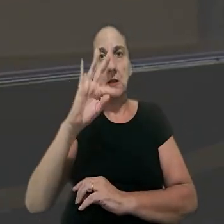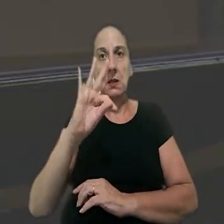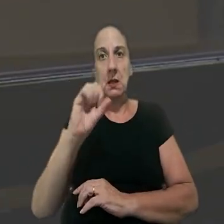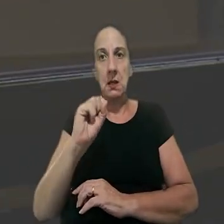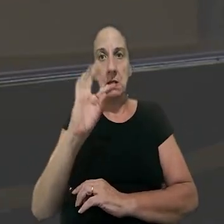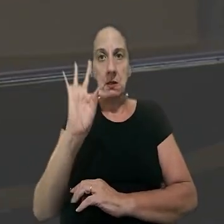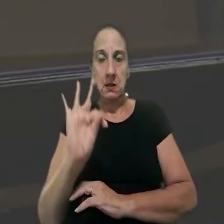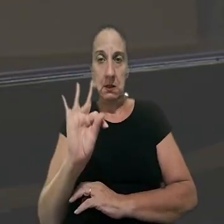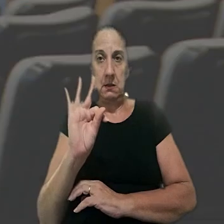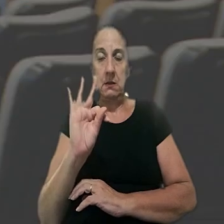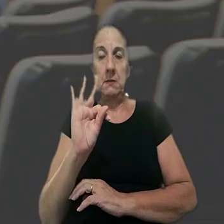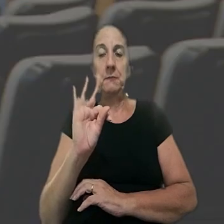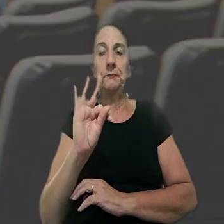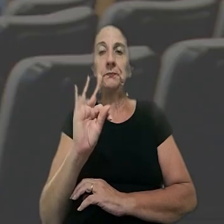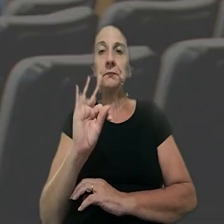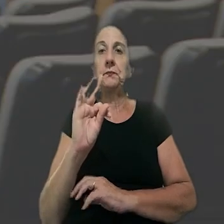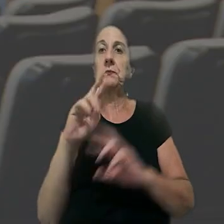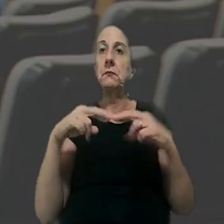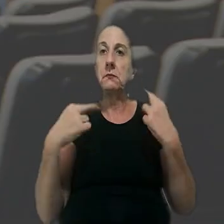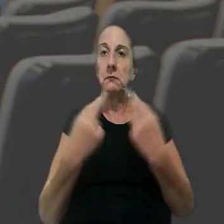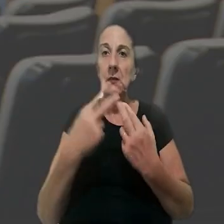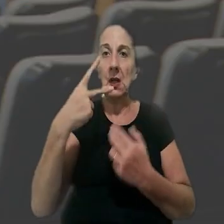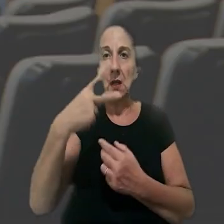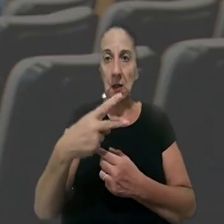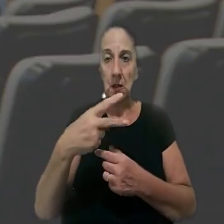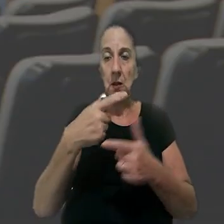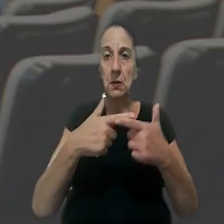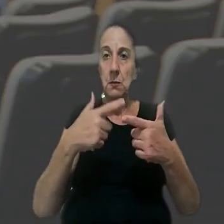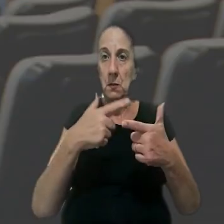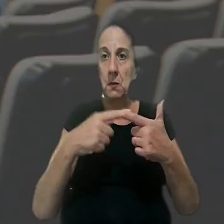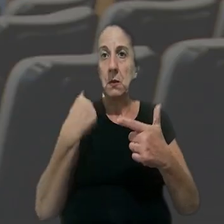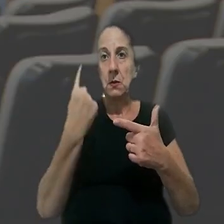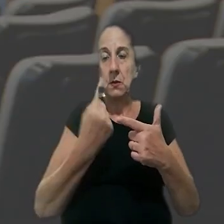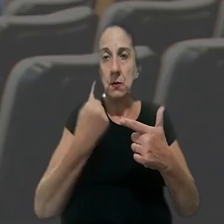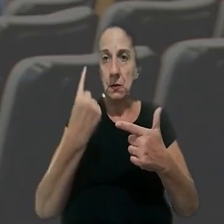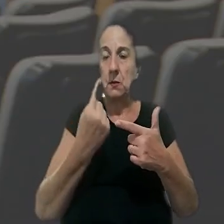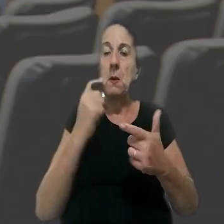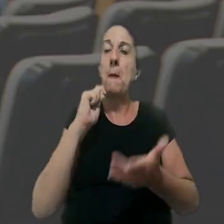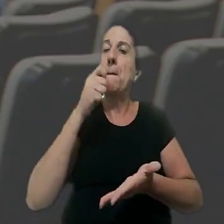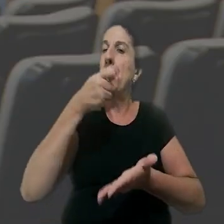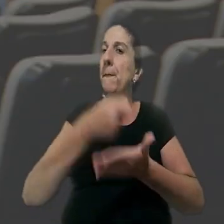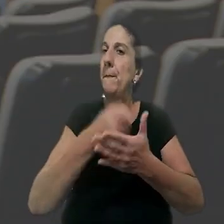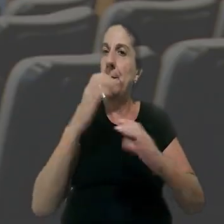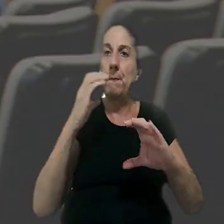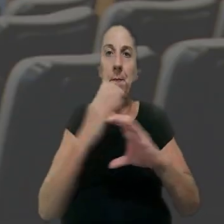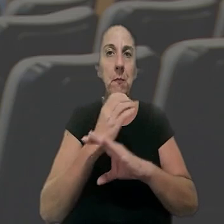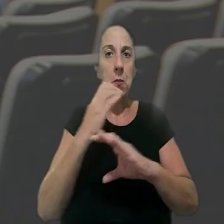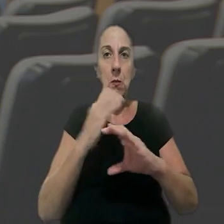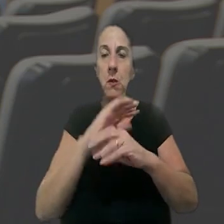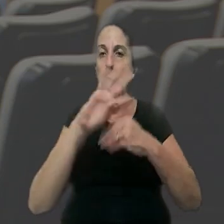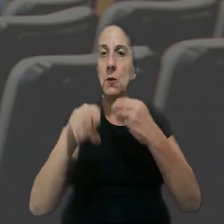do TST. Assim, a Seção 2 de Dissídios Individuais condenou a Propex a pagar integralmente,